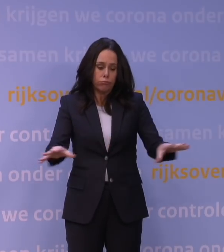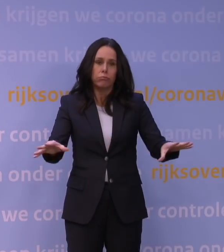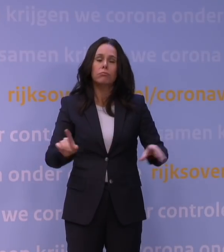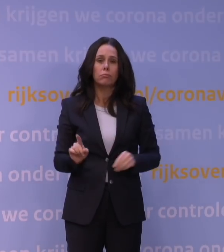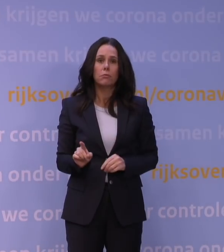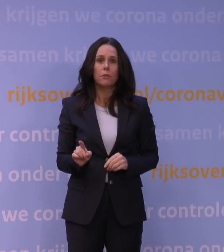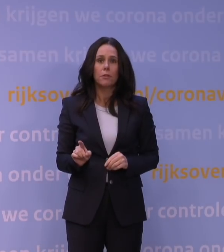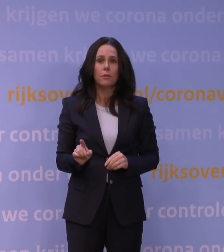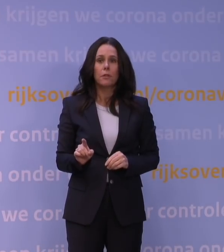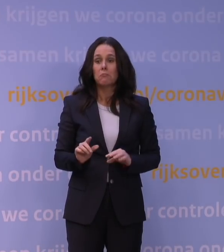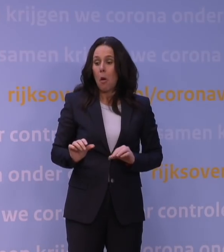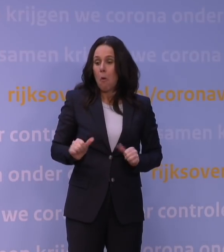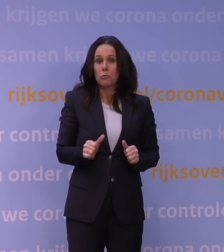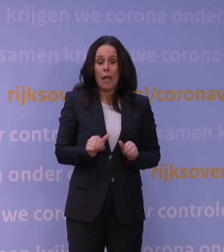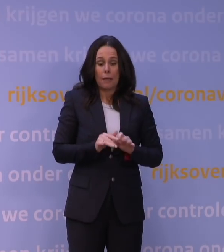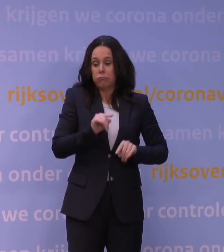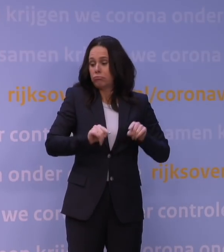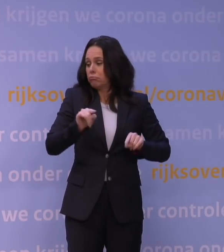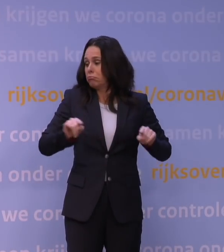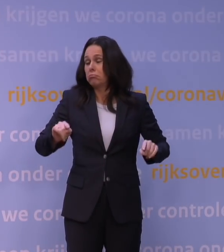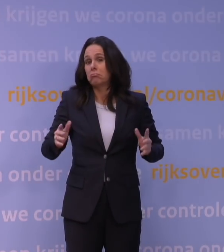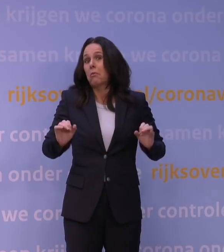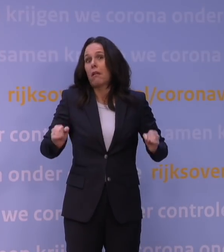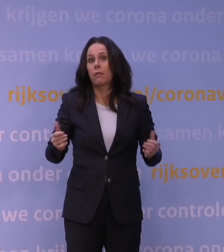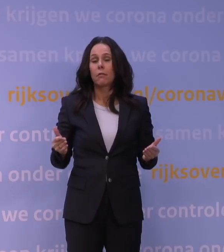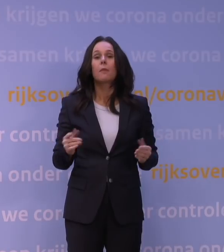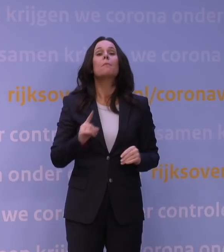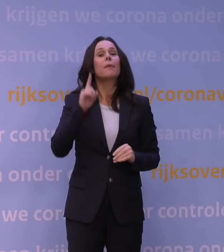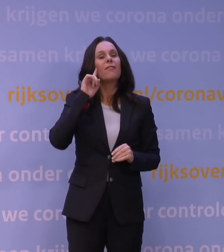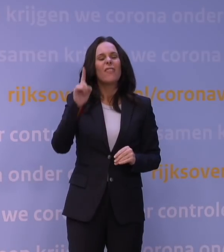en daar kunnen verschillende oorzaken voor zijn, weten we ook een aantal dingen nog niet.